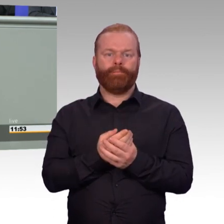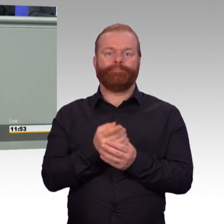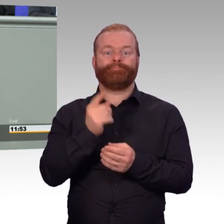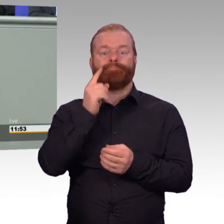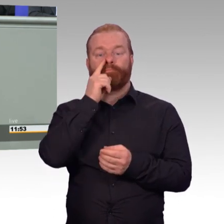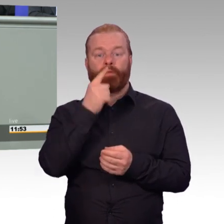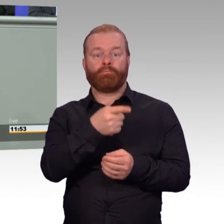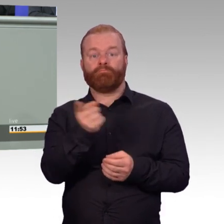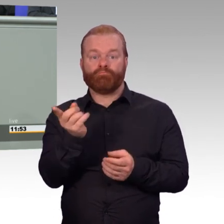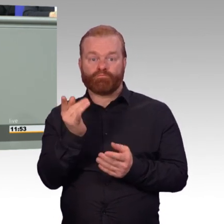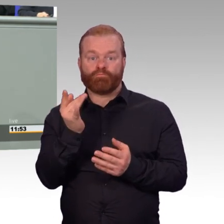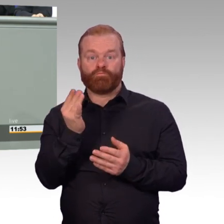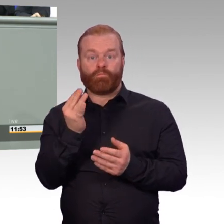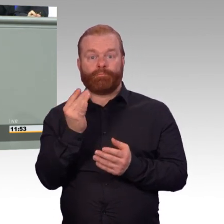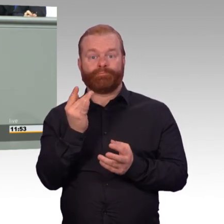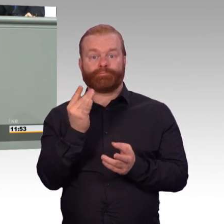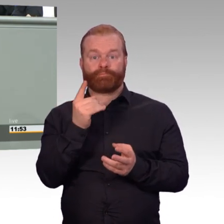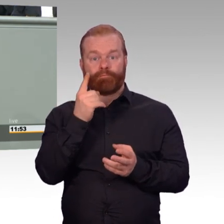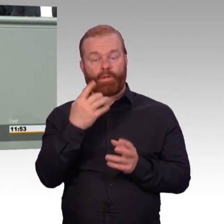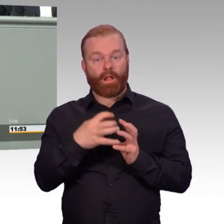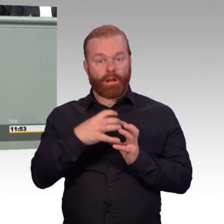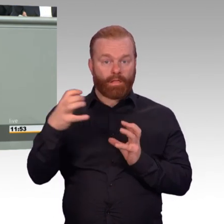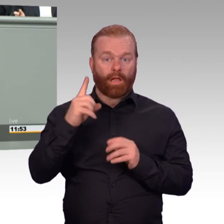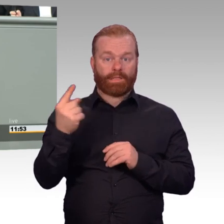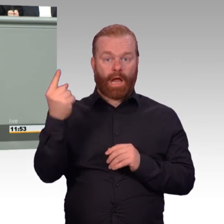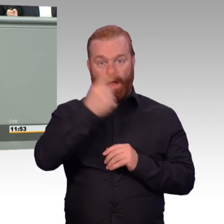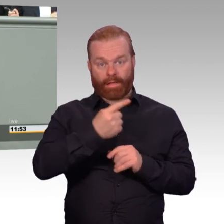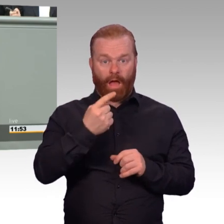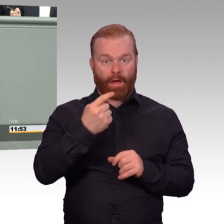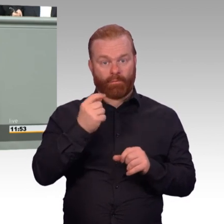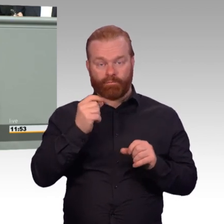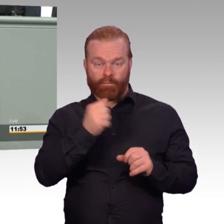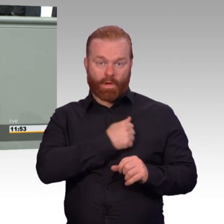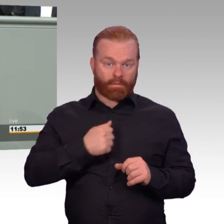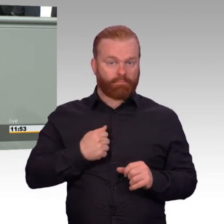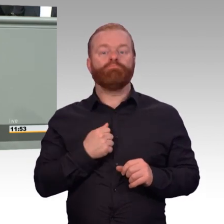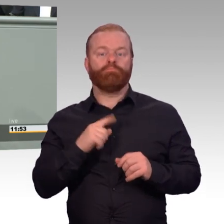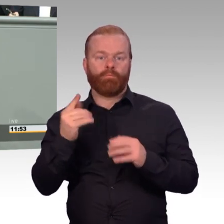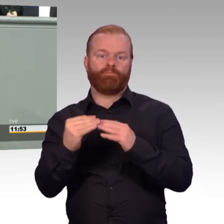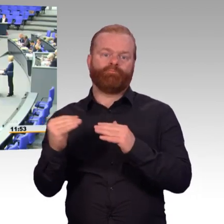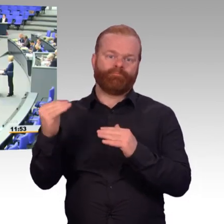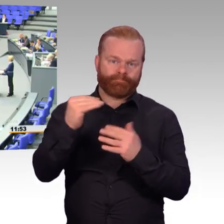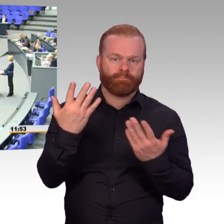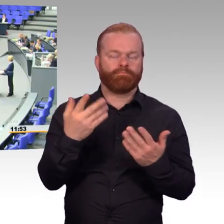Und insgesamt profitieren davon über 8000 FWDLer in Zukunft. (Beifall)